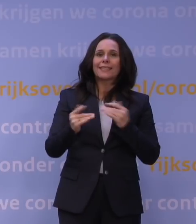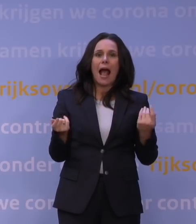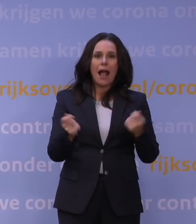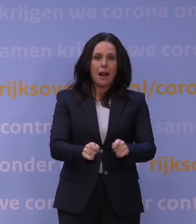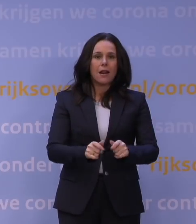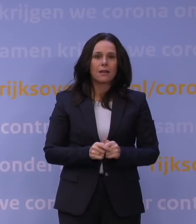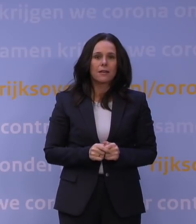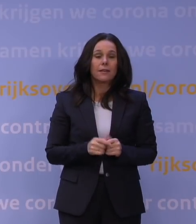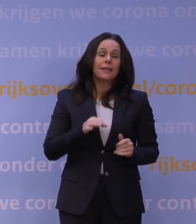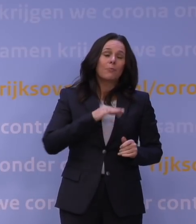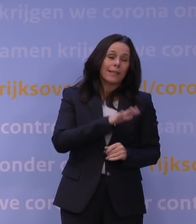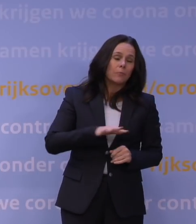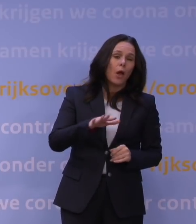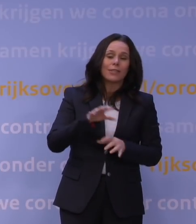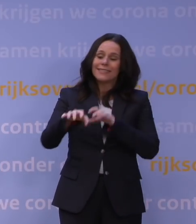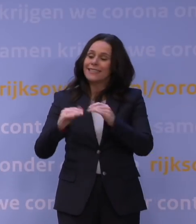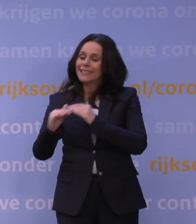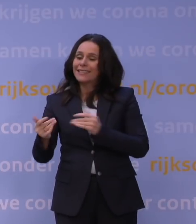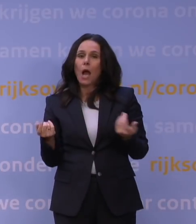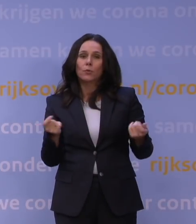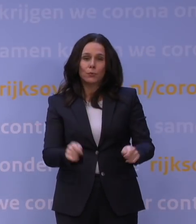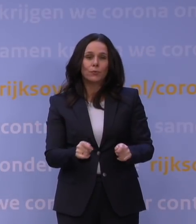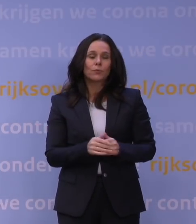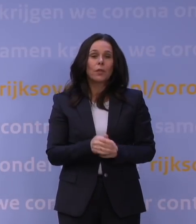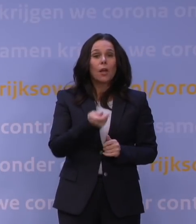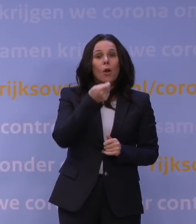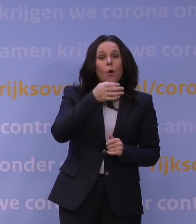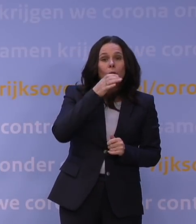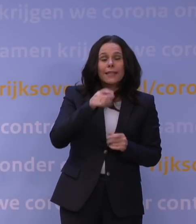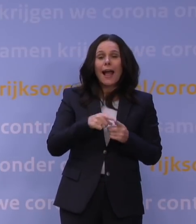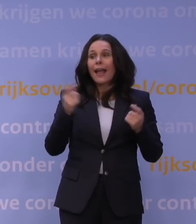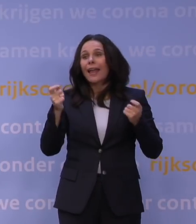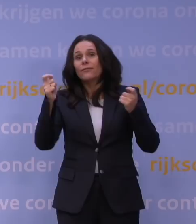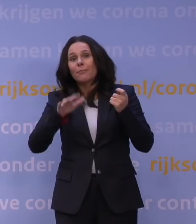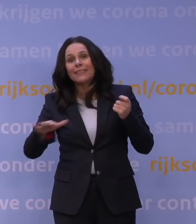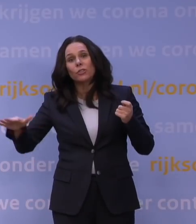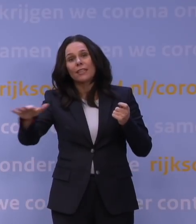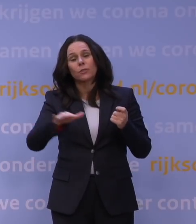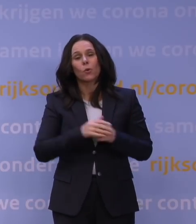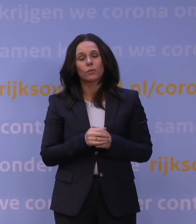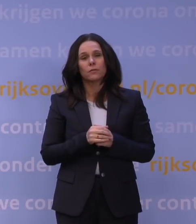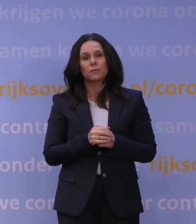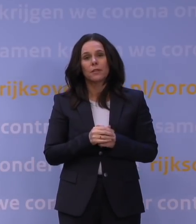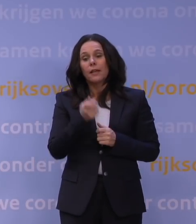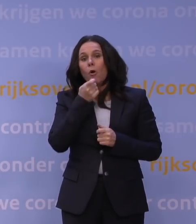Net als pretparken en dierentuinen. En net als de horeca en evenementensector. Afhalen in de horeca is toegestaan.